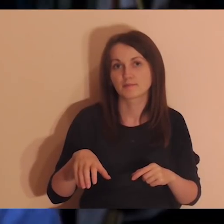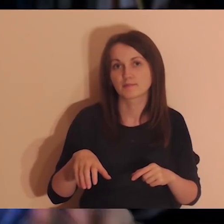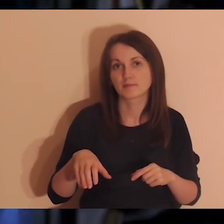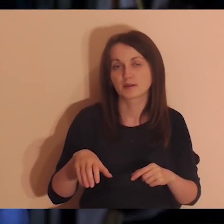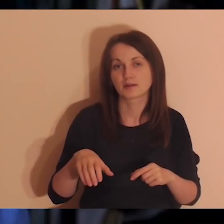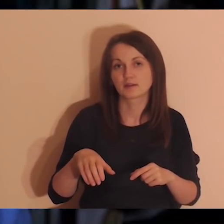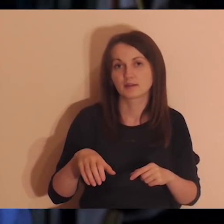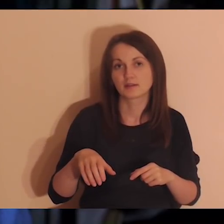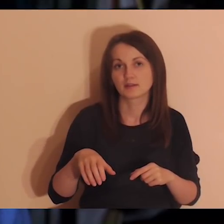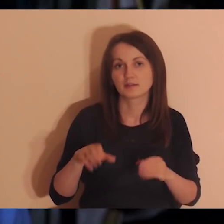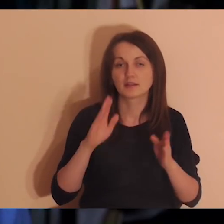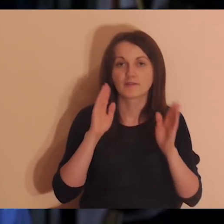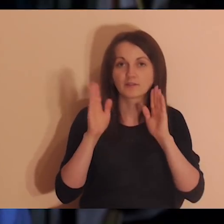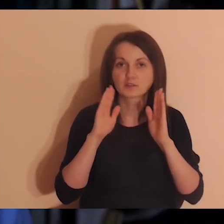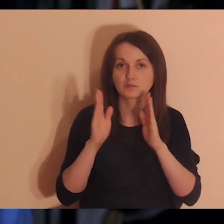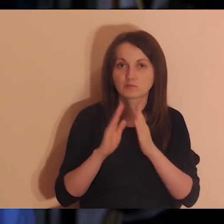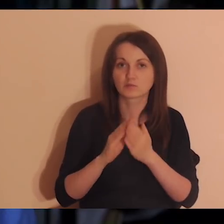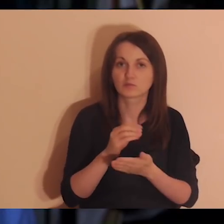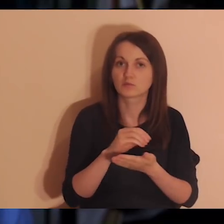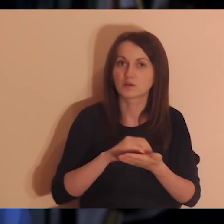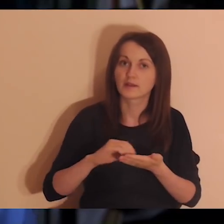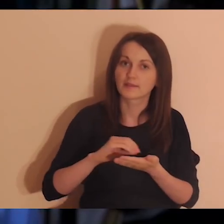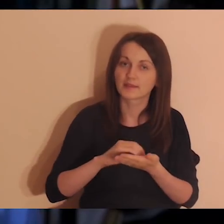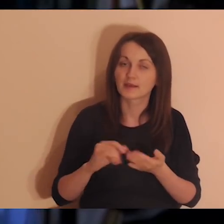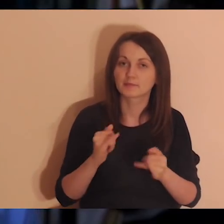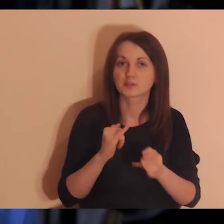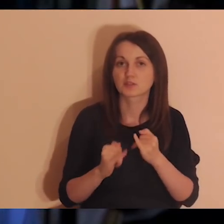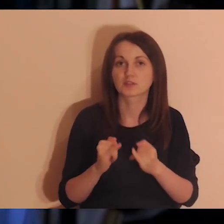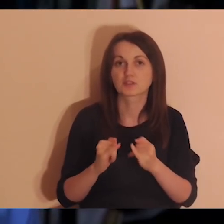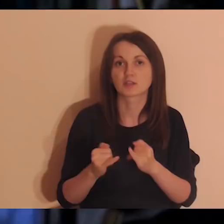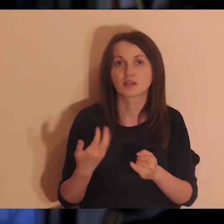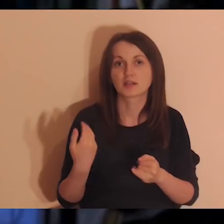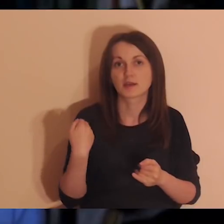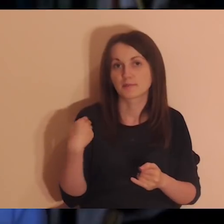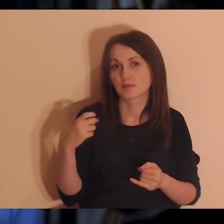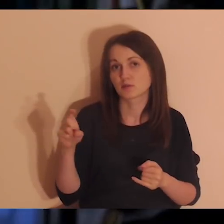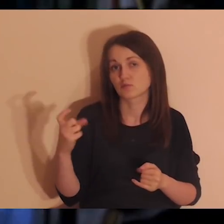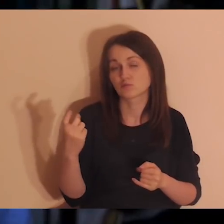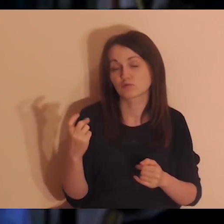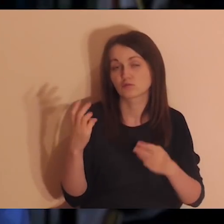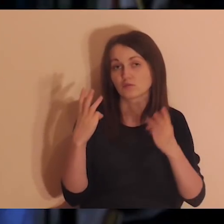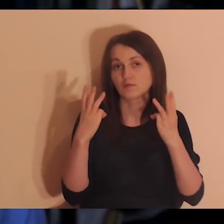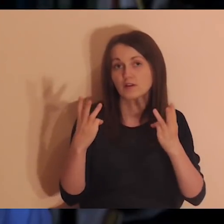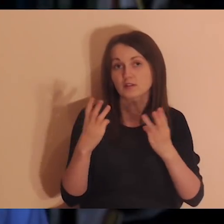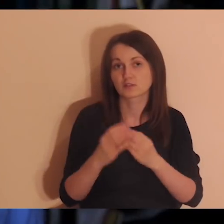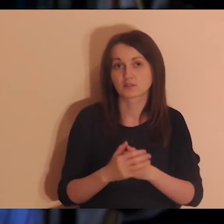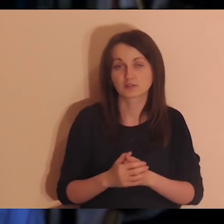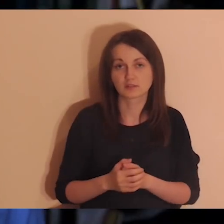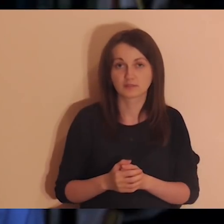Jeśli dotknęło cię coś w czasie tej medytacji, podziel się z innymi i z osobami, które pracują nad tymi medytacjami.